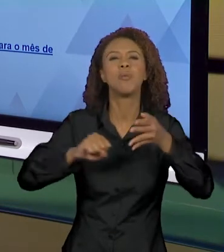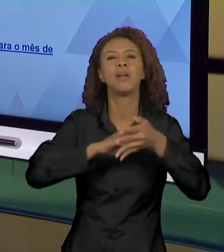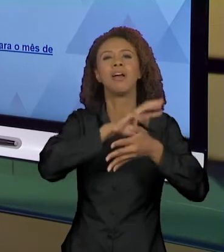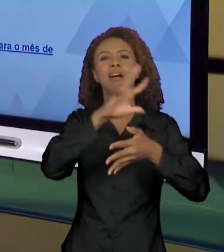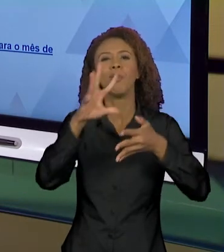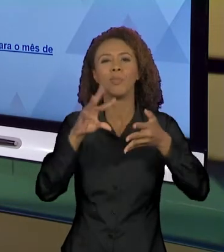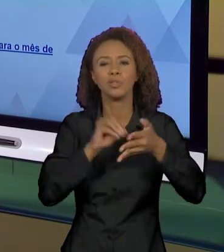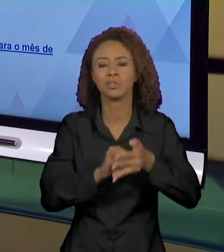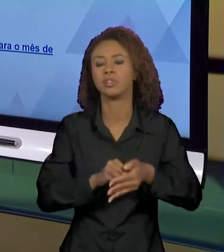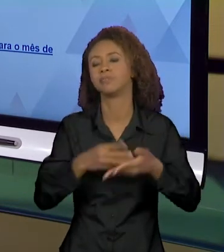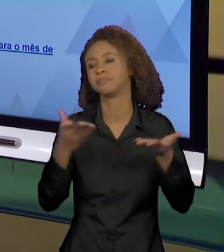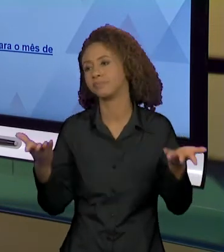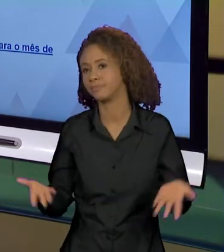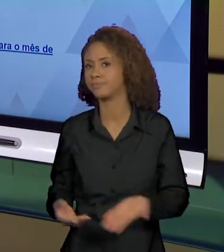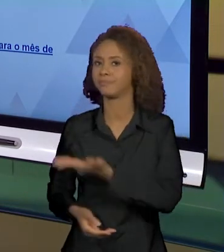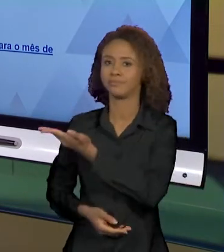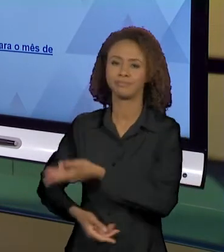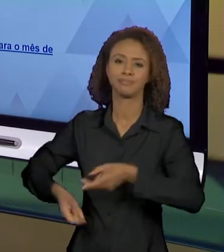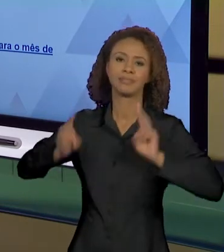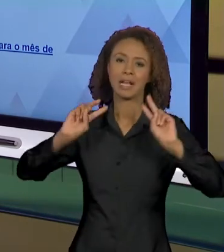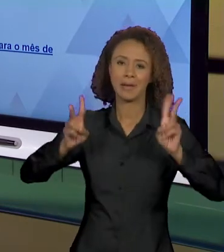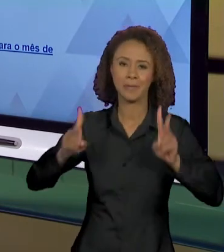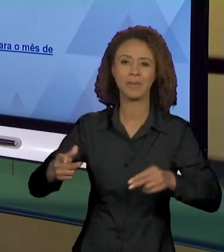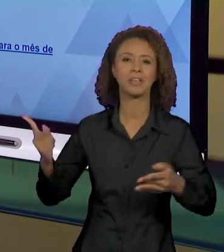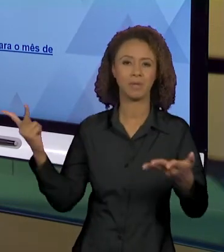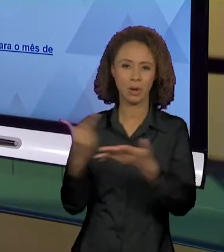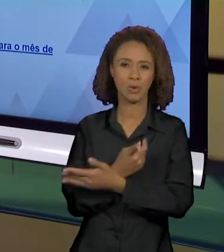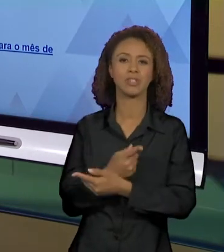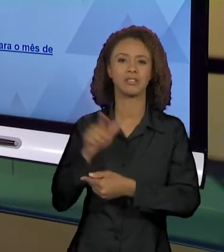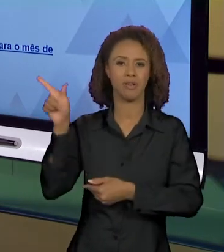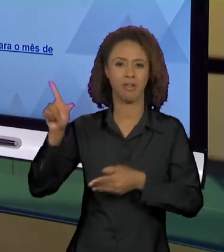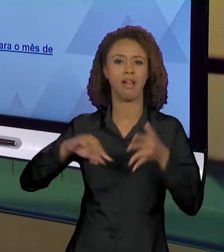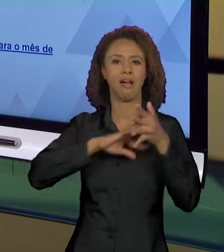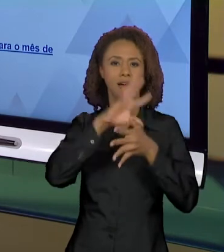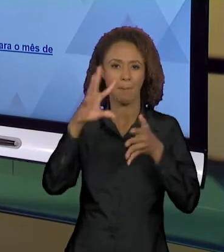AÍ A QUESTÃO DAS QUEIMADAS NA AMAZÔNIA QUE A